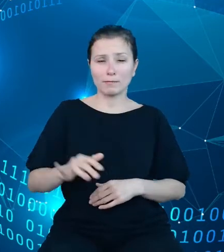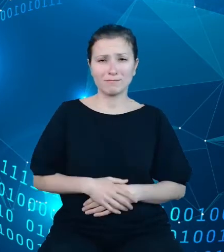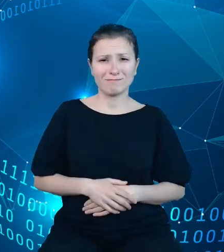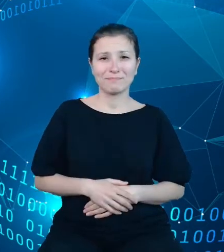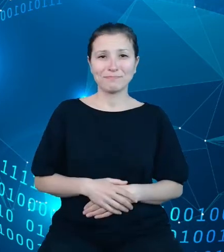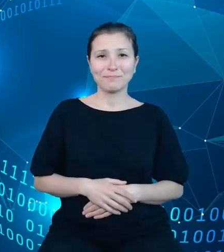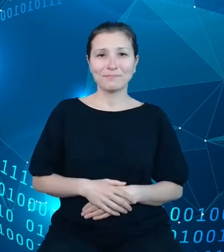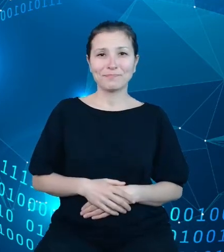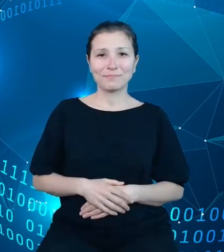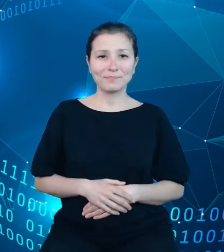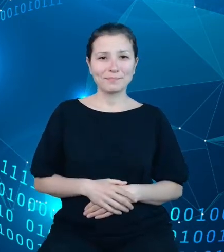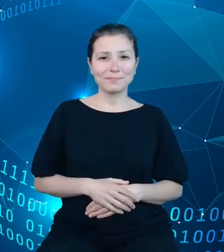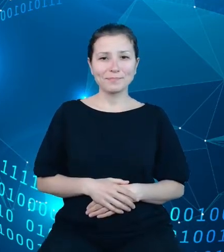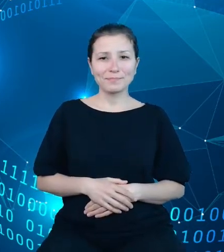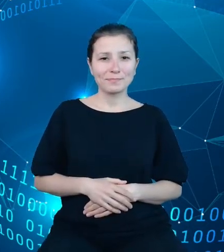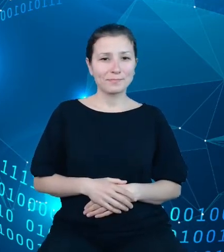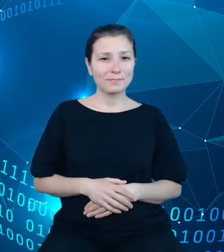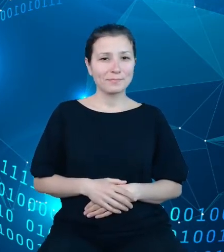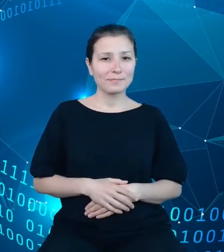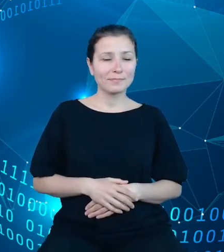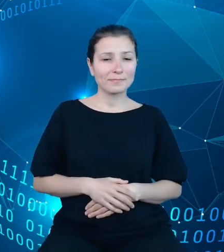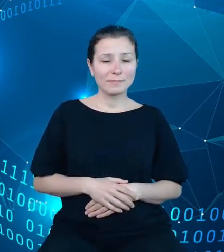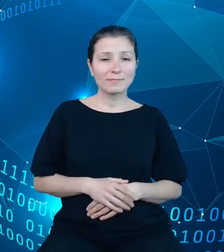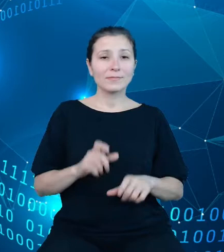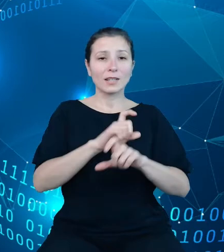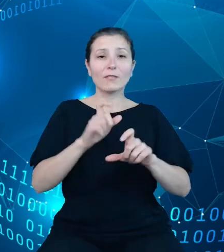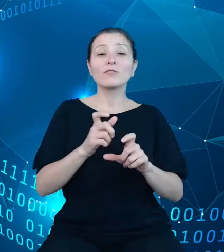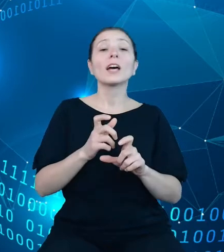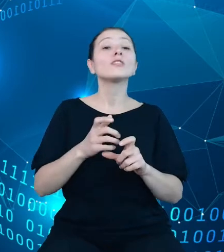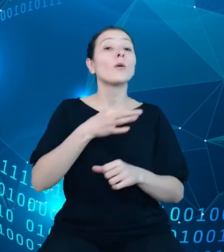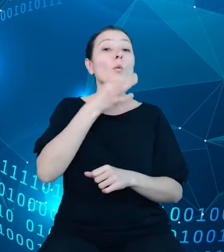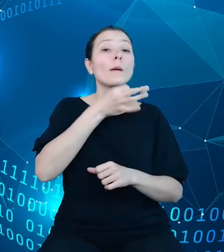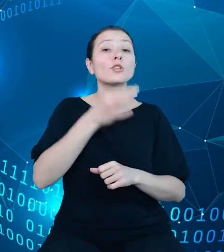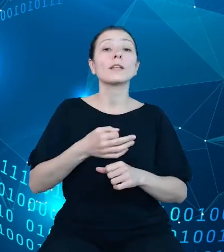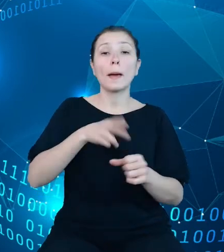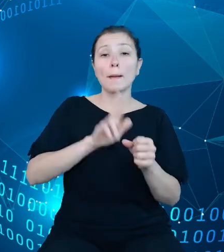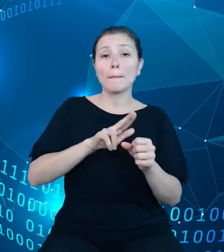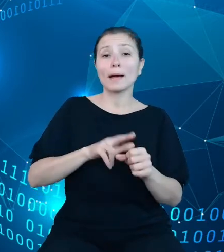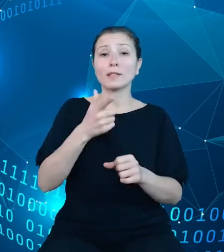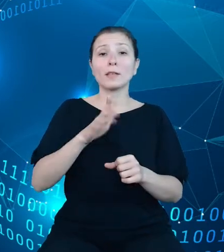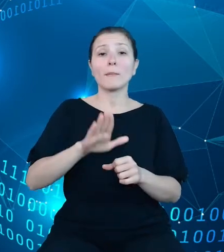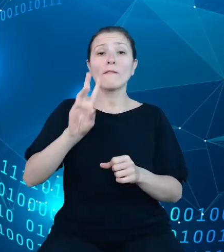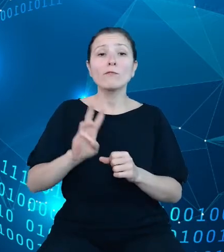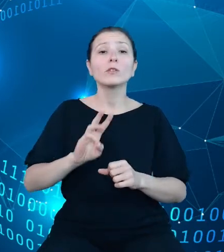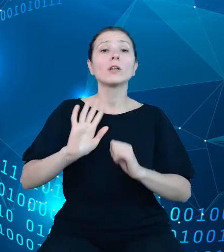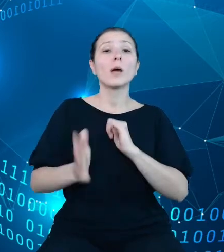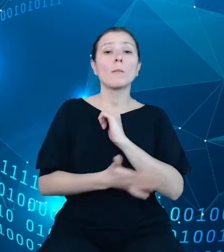Modernizując dziedzinowe bazy wiedzy, przyjęliśmy koncepcję zmiennej publikacyjnej jako podstawowej jednostki udostępniania informacji.